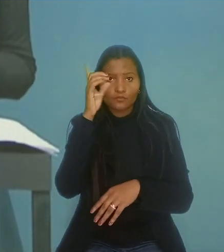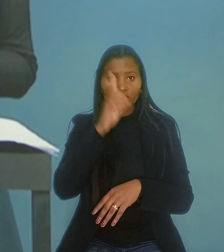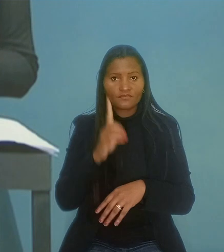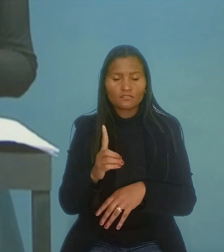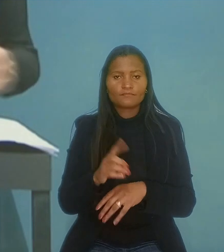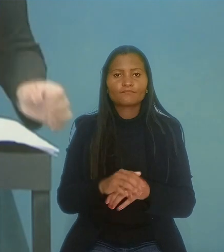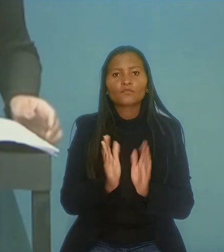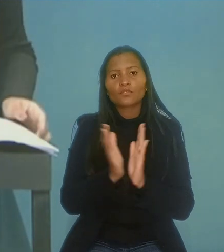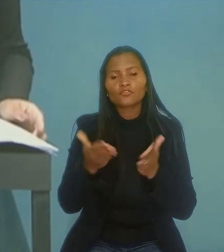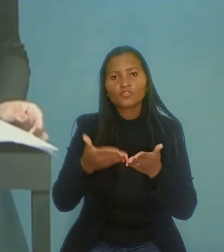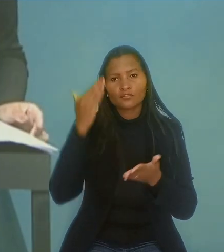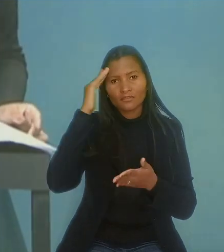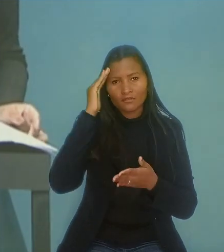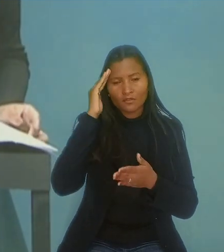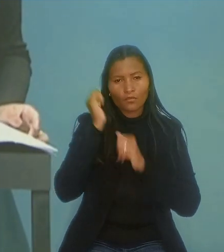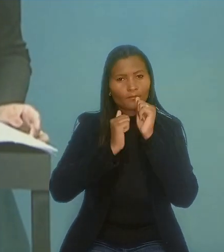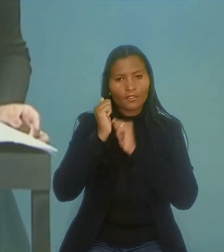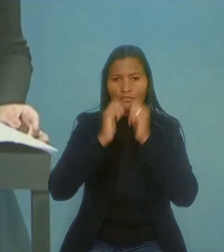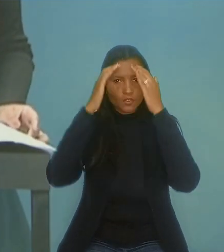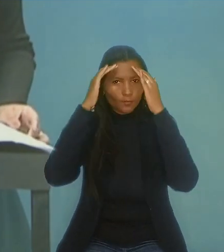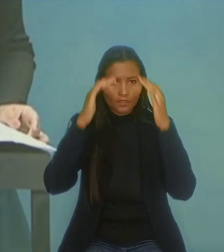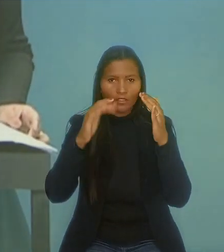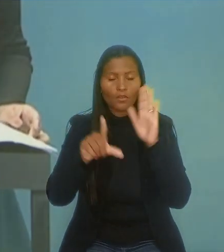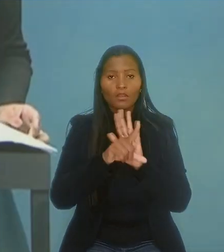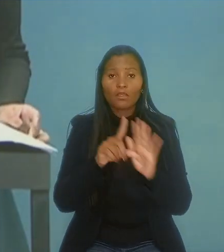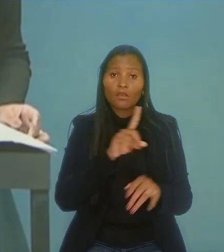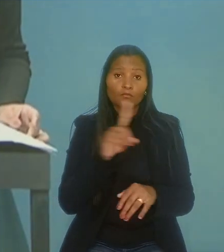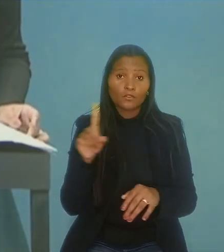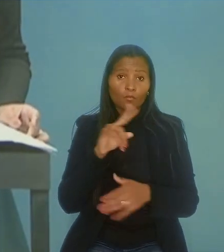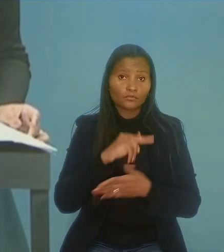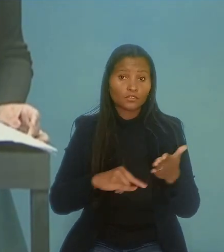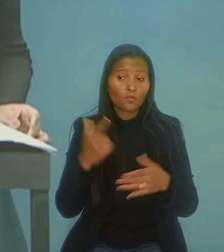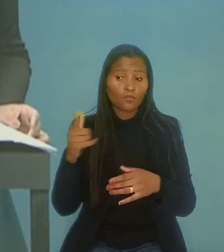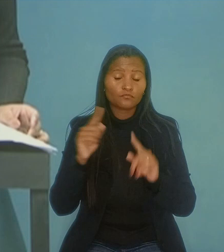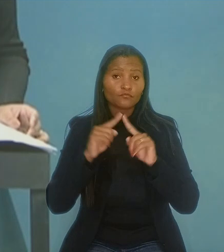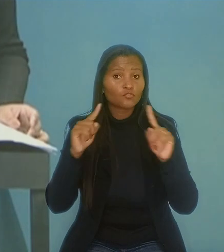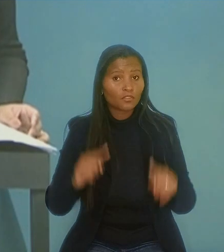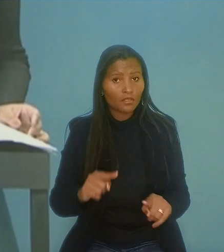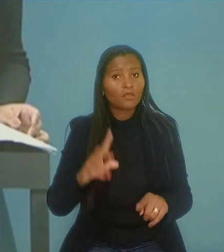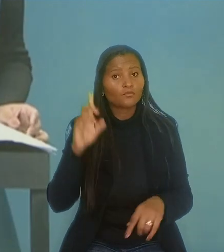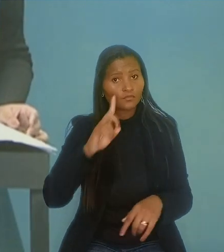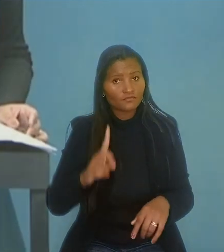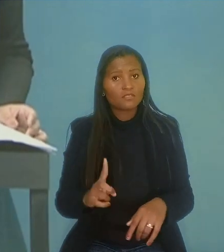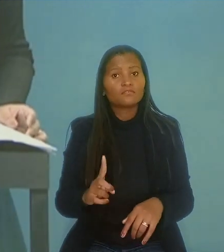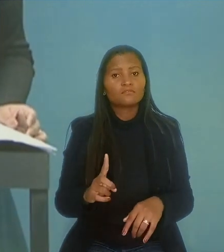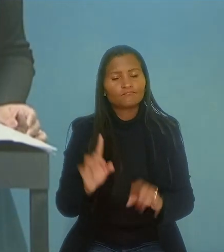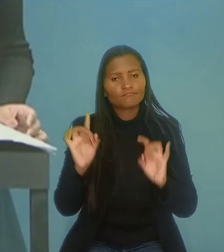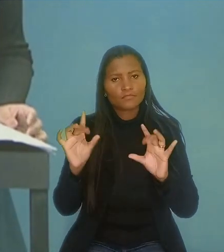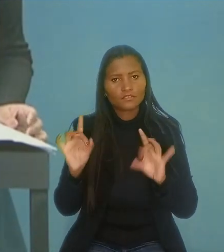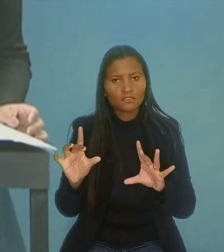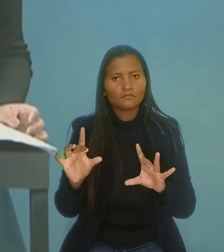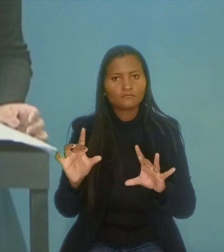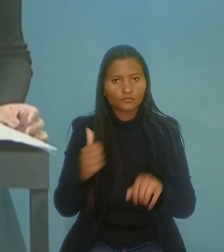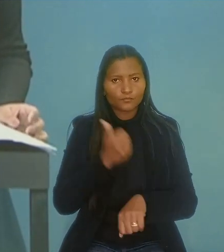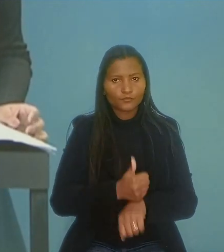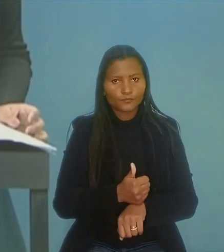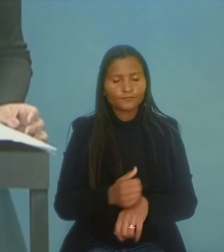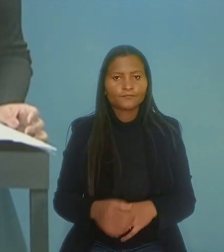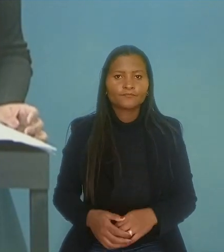O colegiado entendeu que a empresa descumpriu a lei ao não contratar um outro empregado nas mesmas condições especiais para substituí-lo.